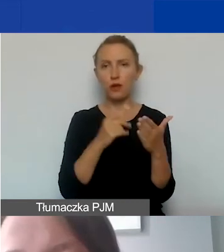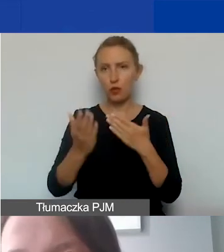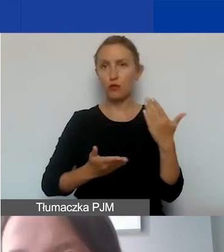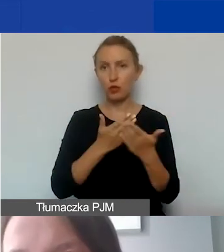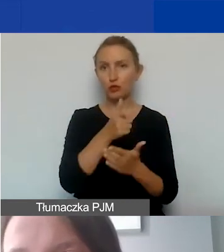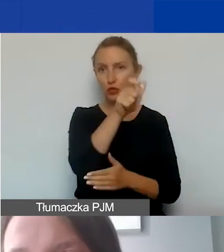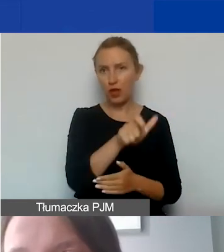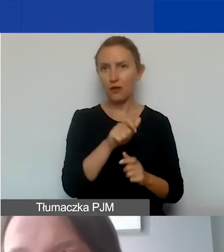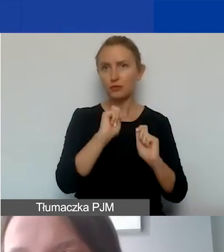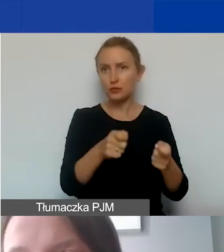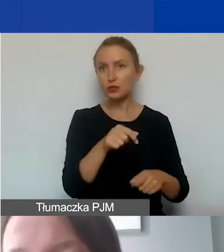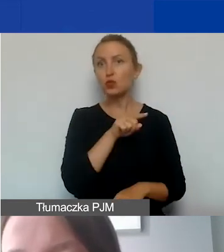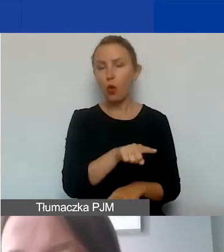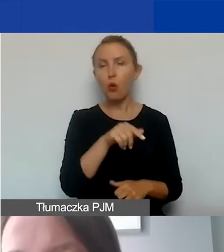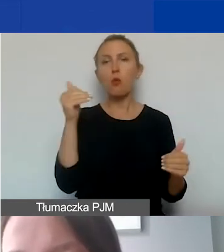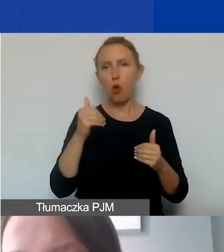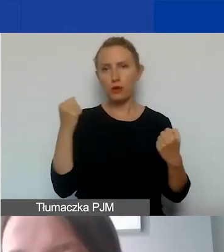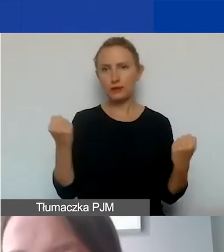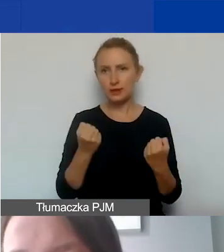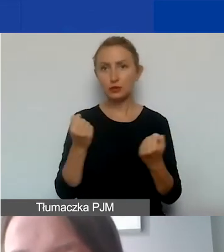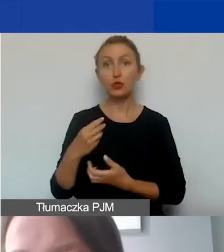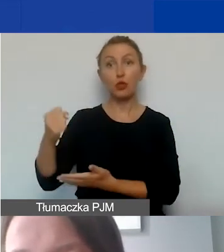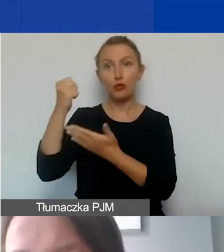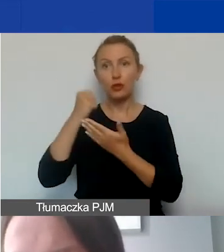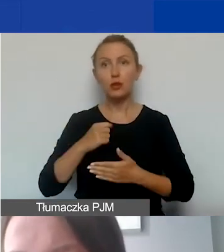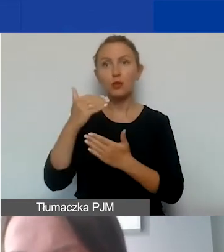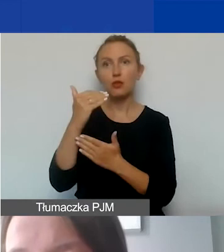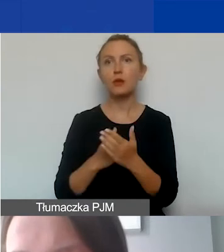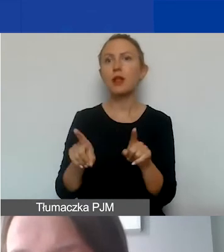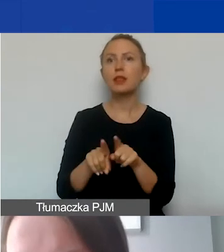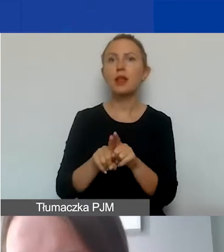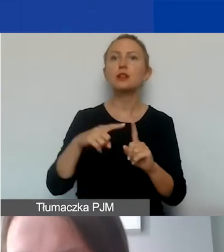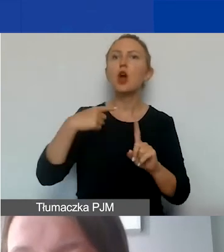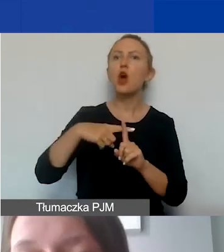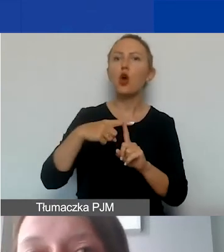którzy mogą starać się o dofinansowanie w ramach programu, są także kościelne osoby prawne.